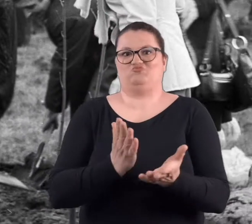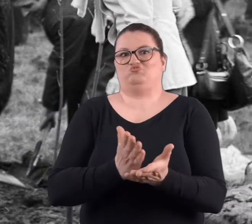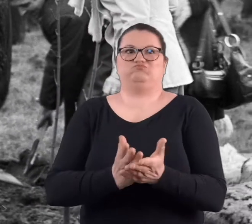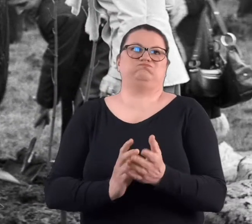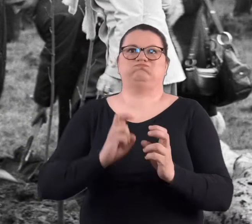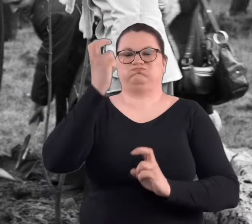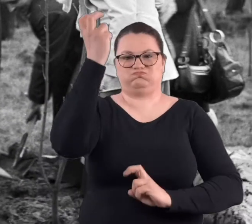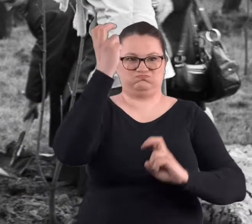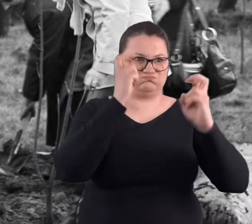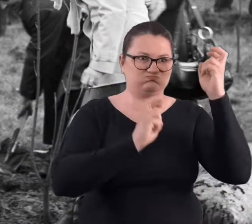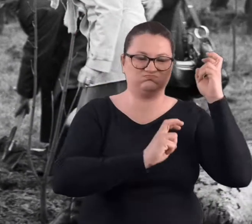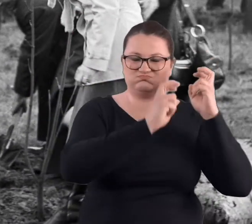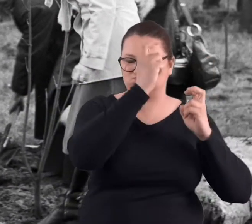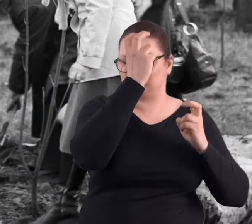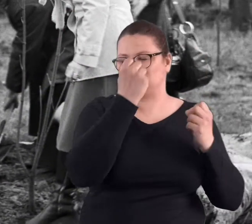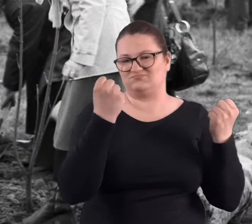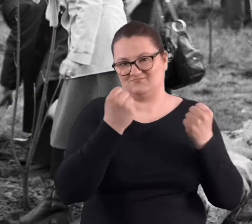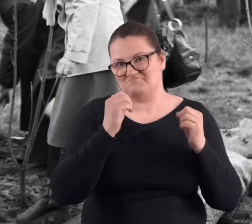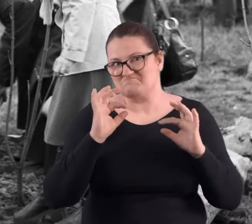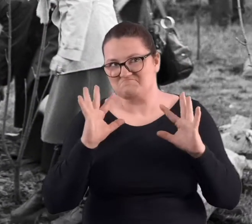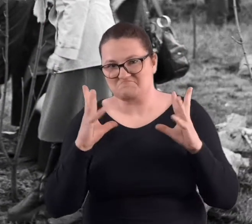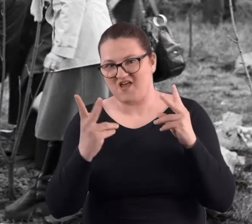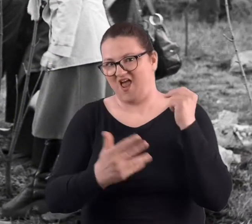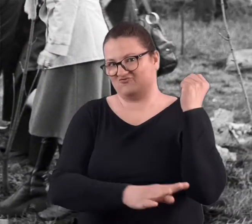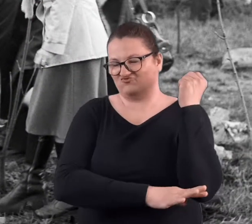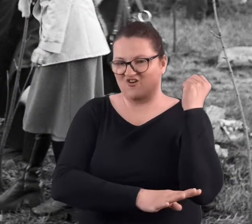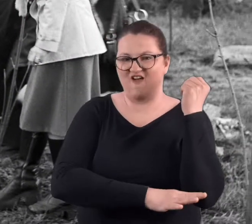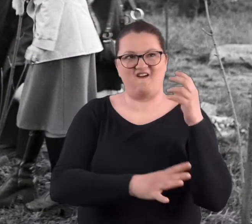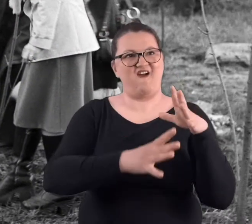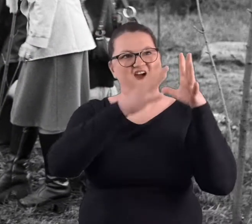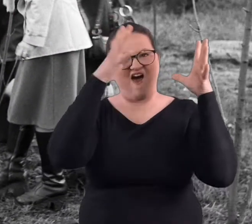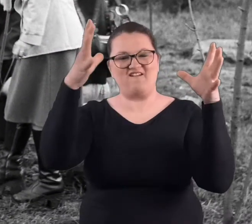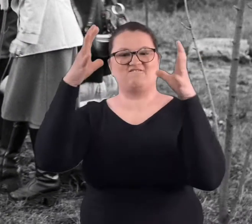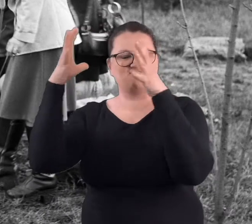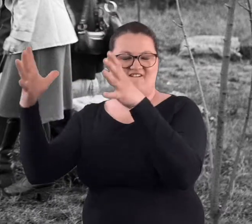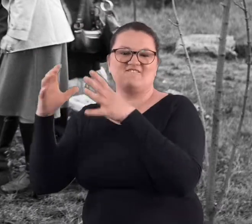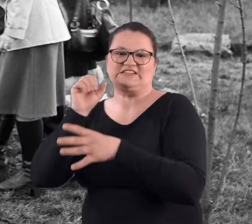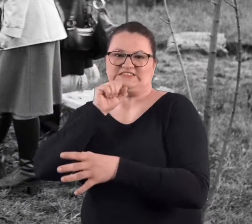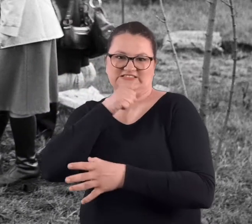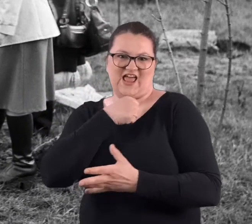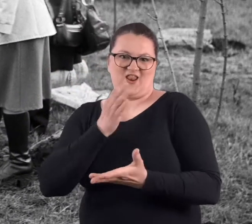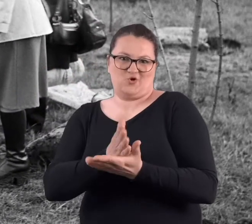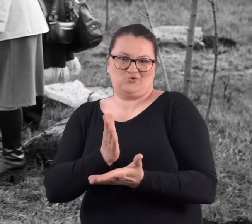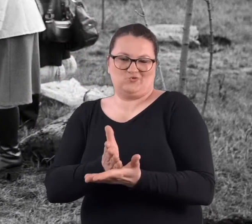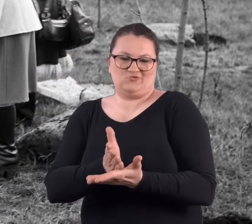No na pewno są pięknymi drzewami, ogromnymi, starymi,